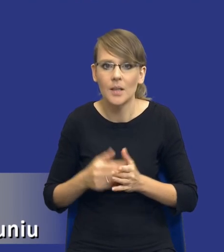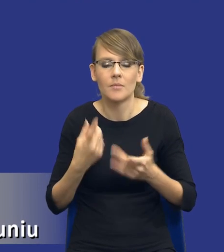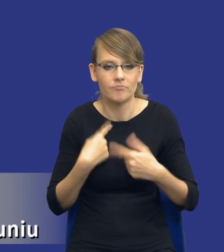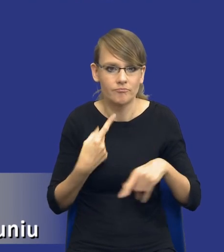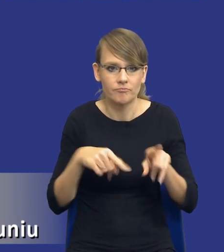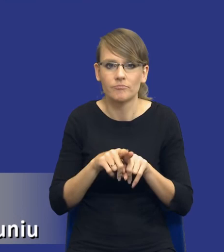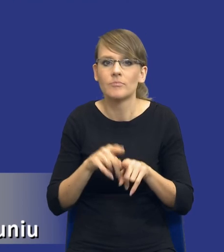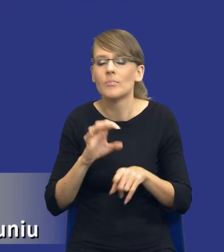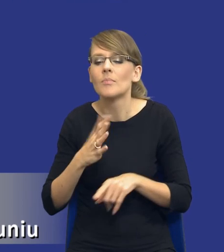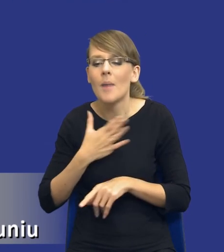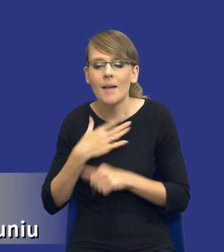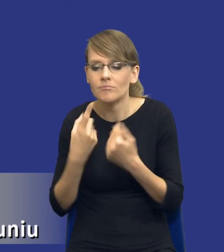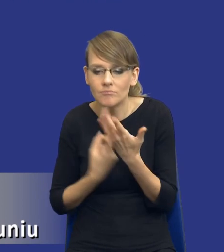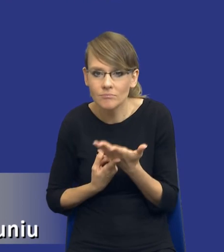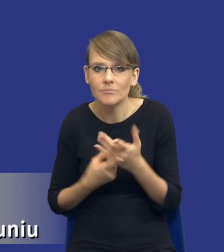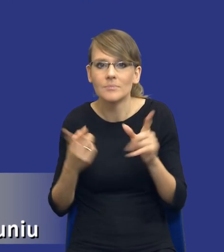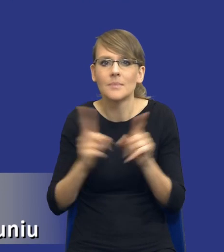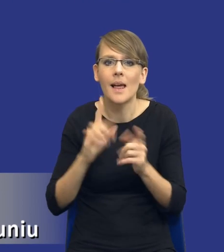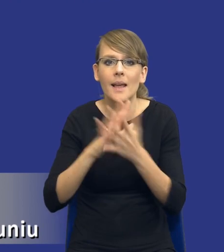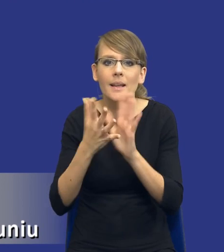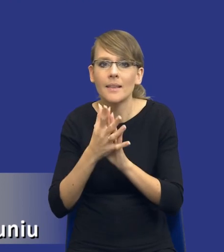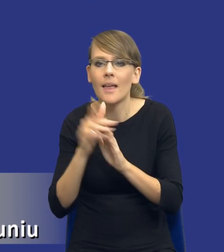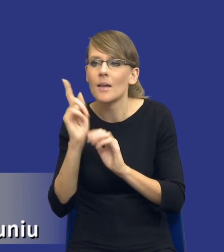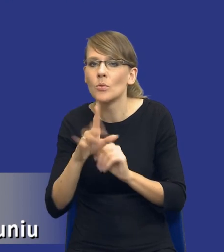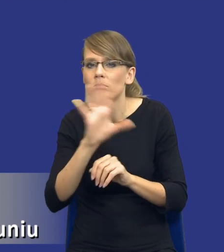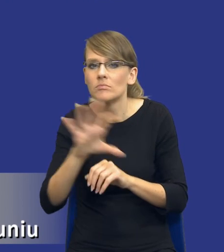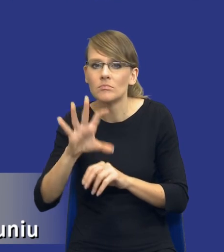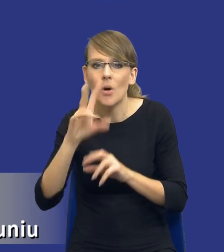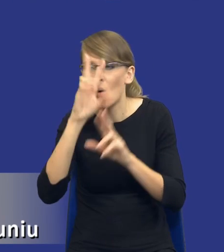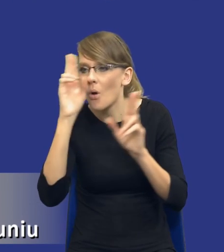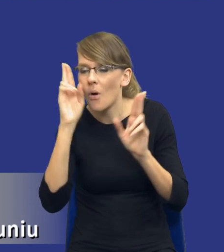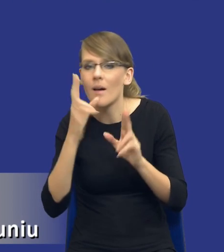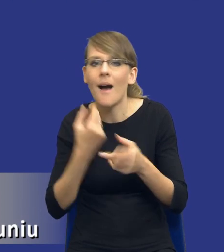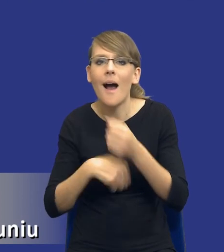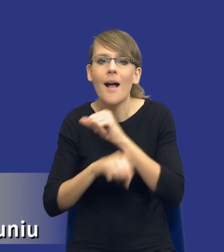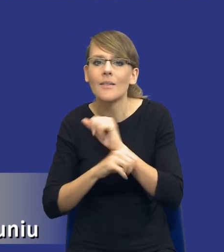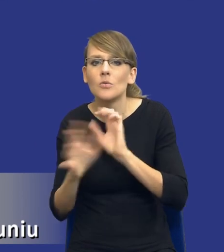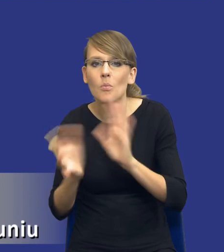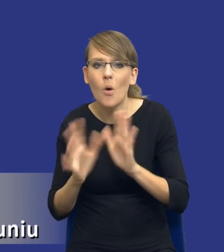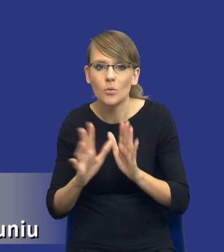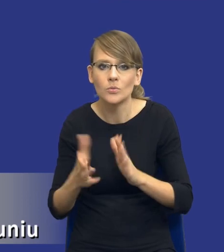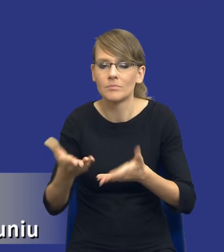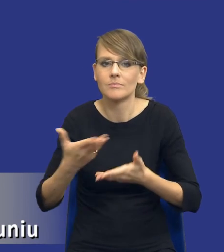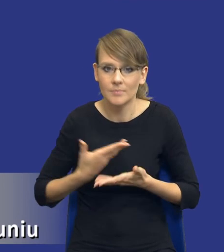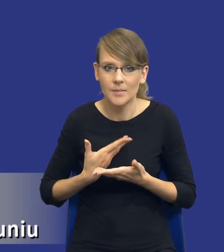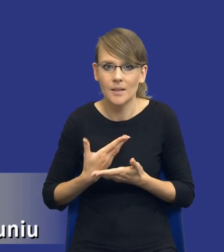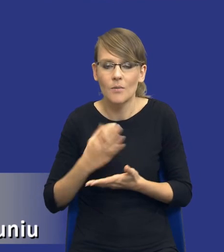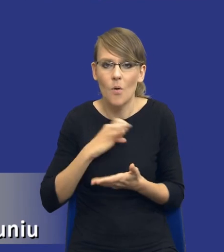Analiza obejmuje rozeznanie rynku w aspekcie alternatywnych środków zaspokojenia zidentyfikowanych potrzeb i w